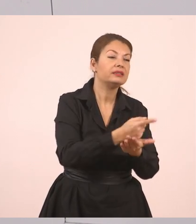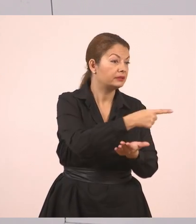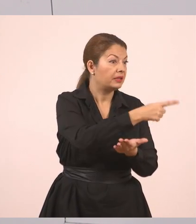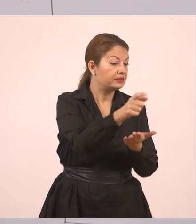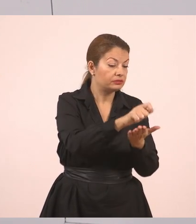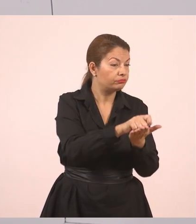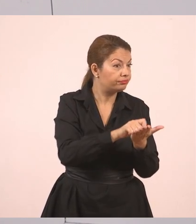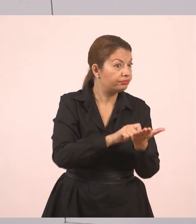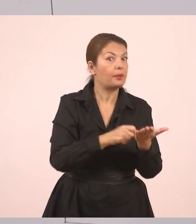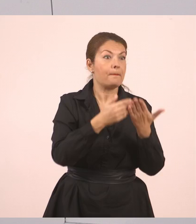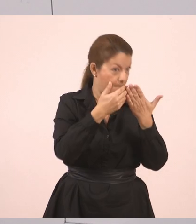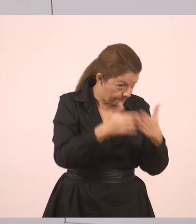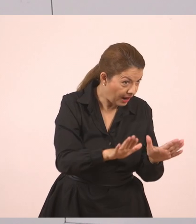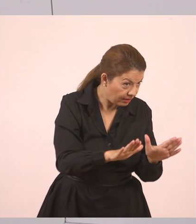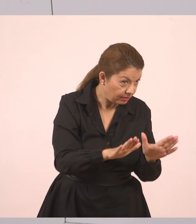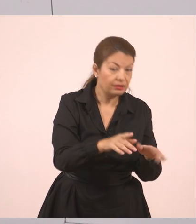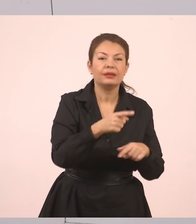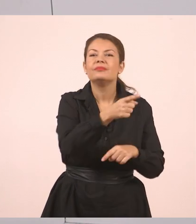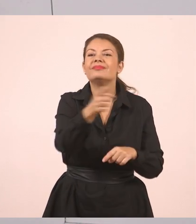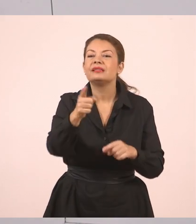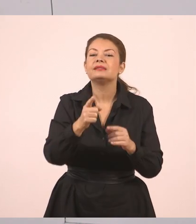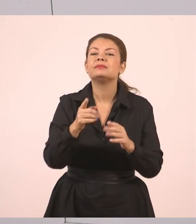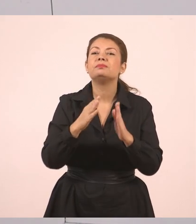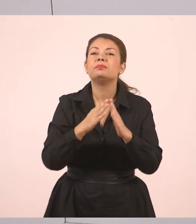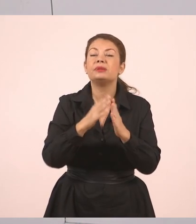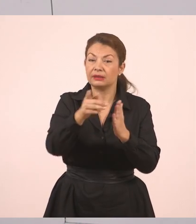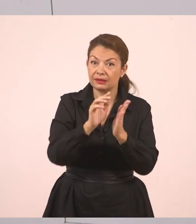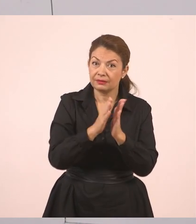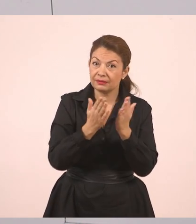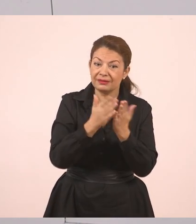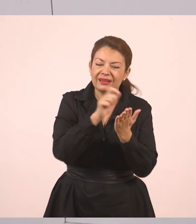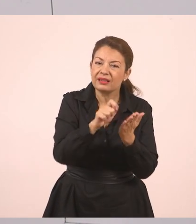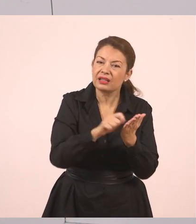Κι εσείς στο τετράδιό σας, παιδιά, γράφετε. Κι όταν τελειώσουμε το ξαναδιαβάζετε και στο σπίτι.